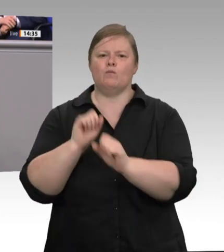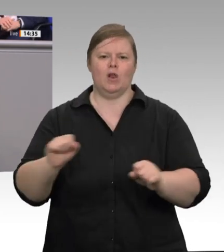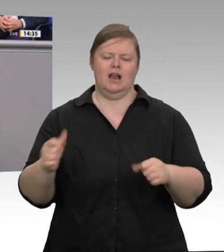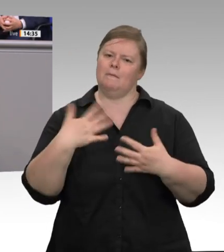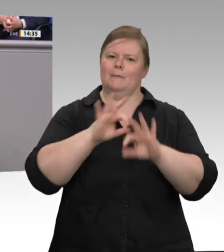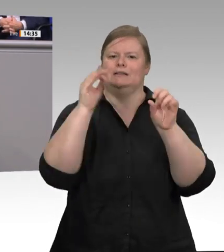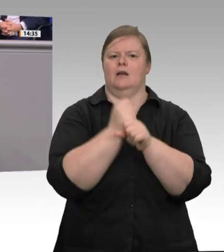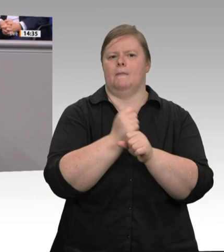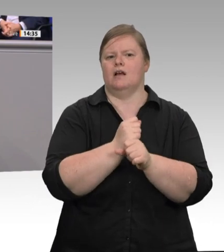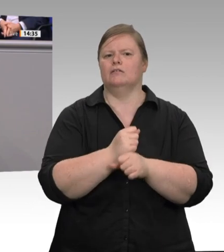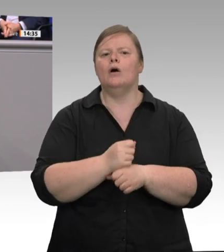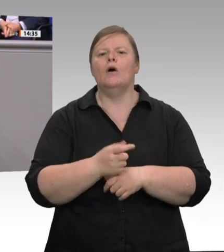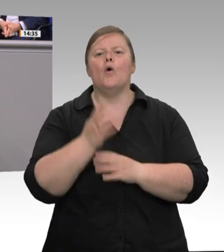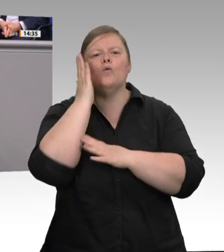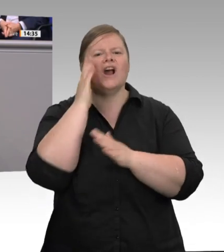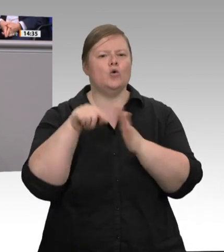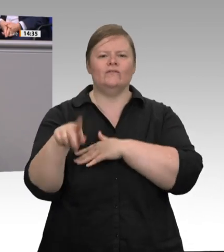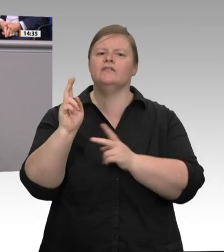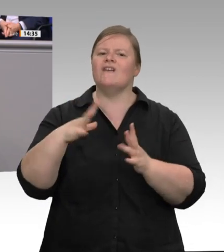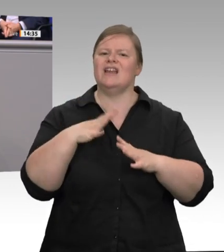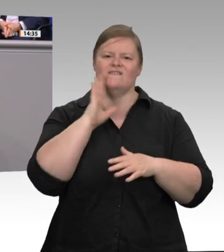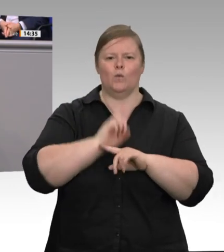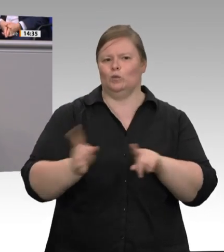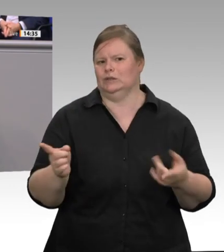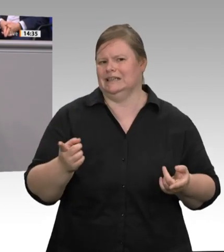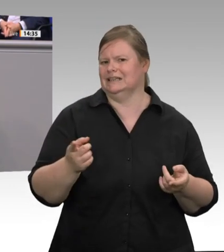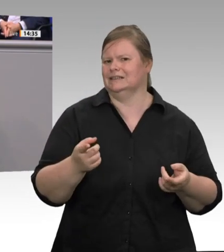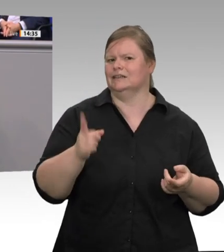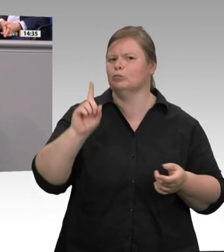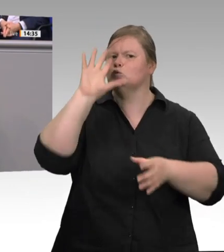das ist ähnlich der Sklaverei. So etwas ist